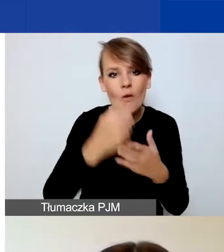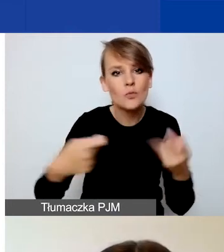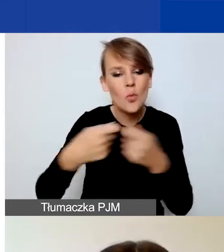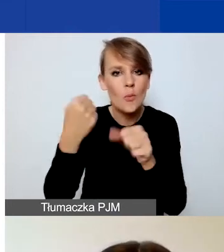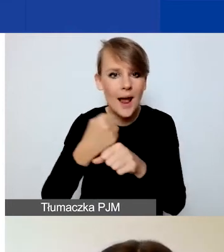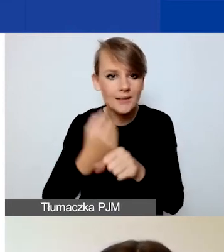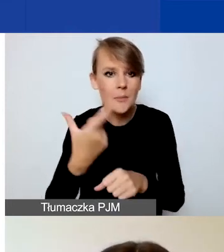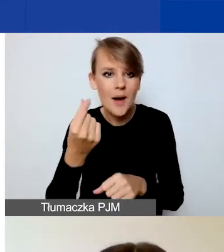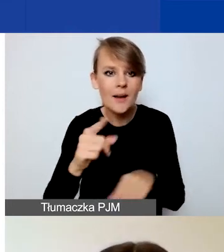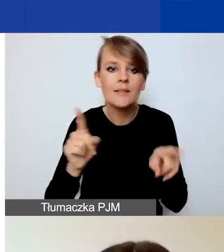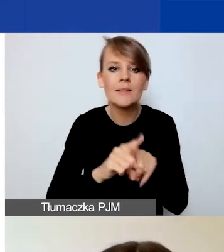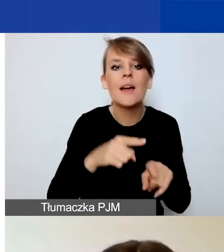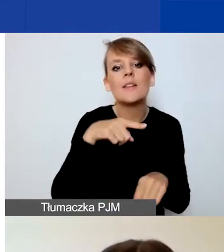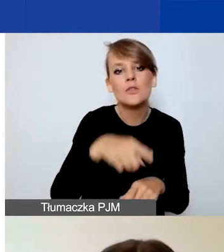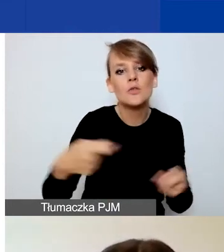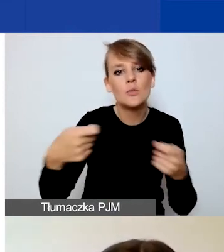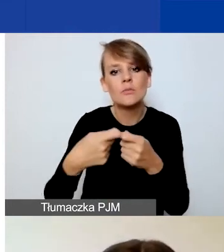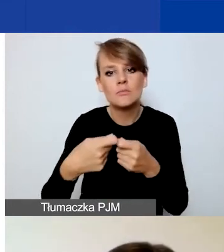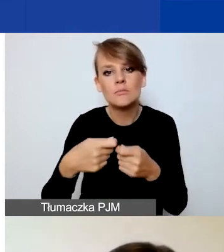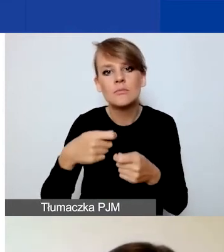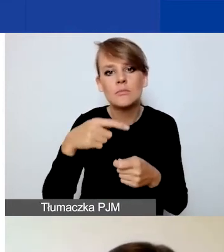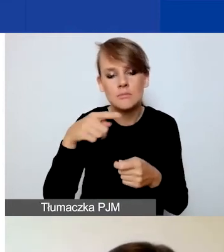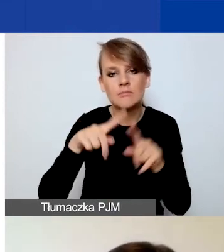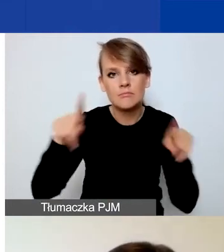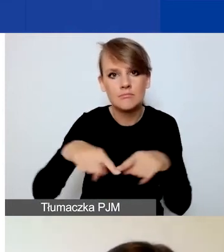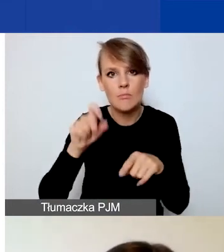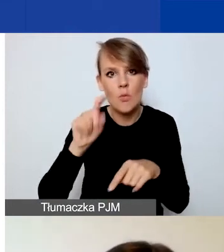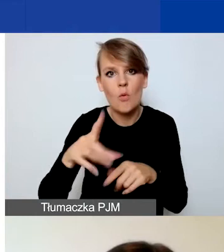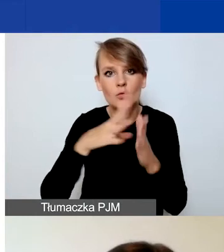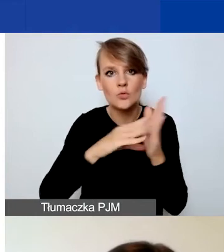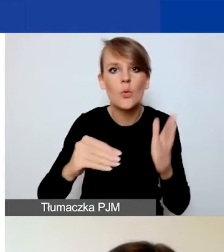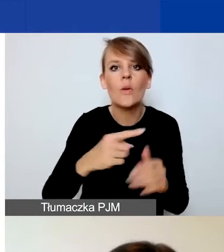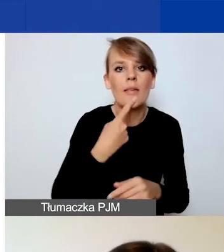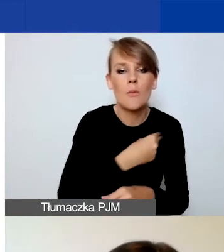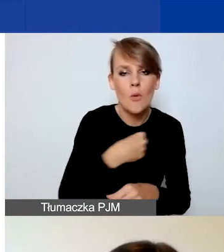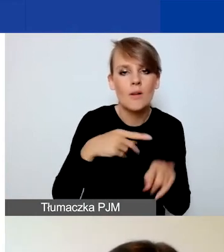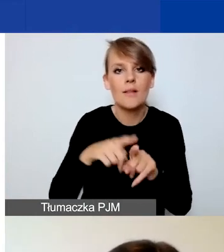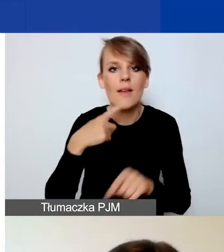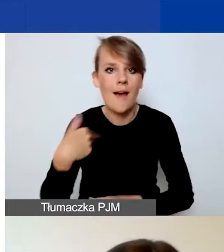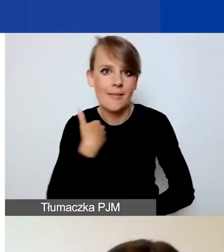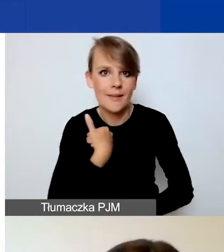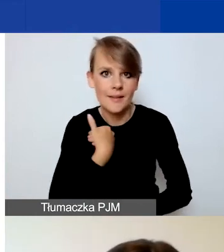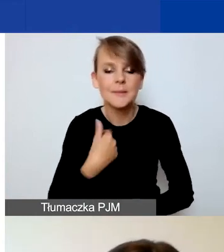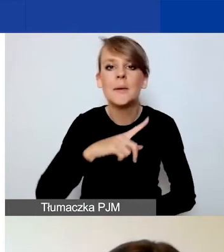są dostępne w języku polskim i angielskim. Przygotowaliśmy również wymogi dotyczące umowy partnerskiej